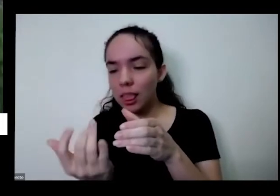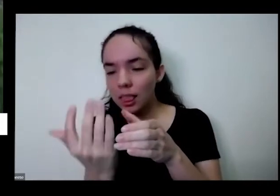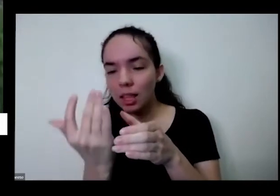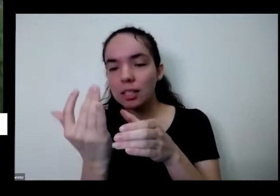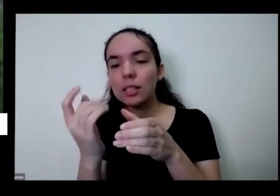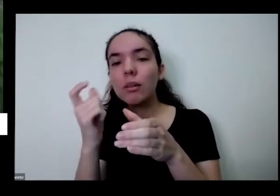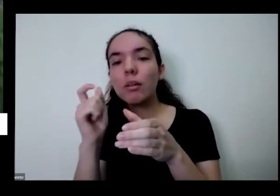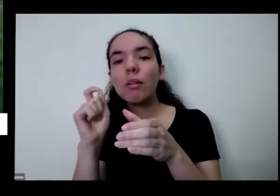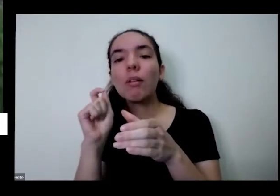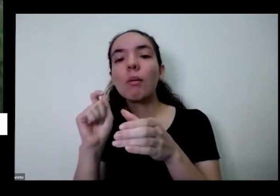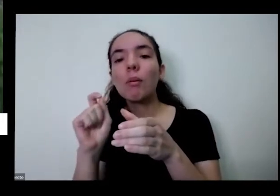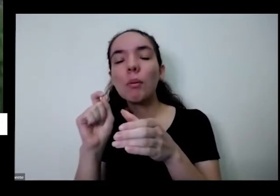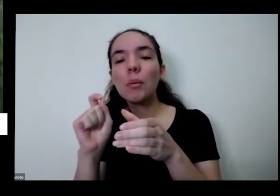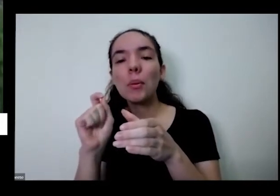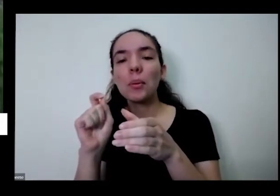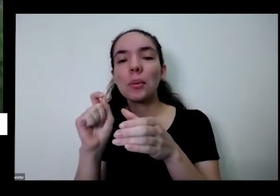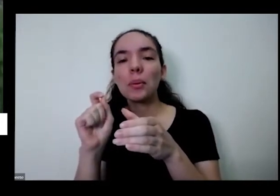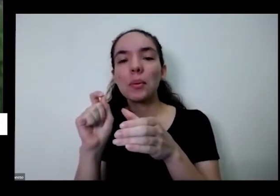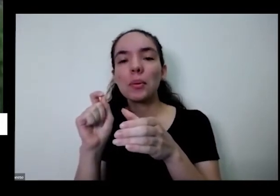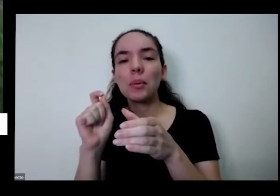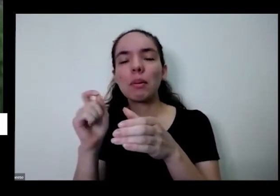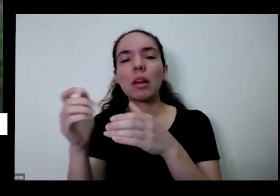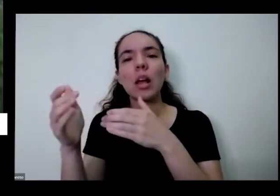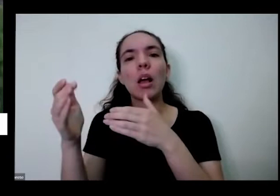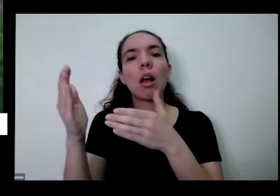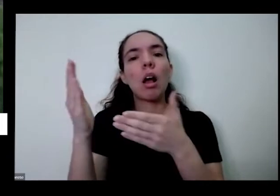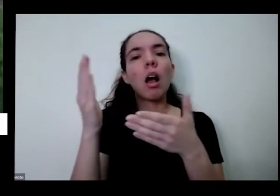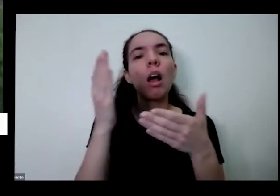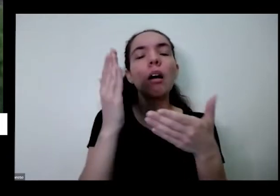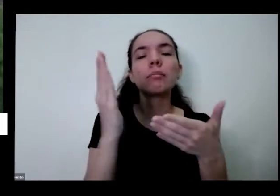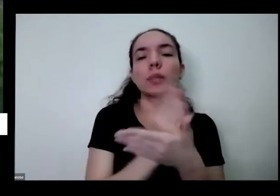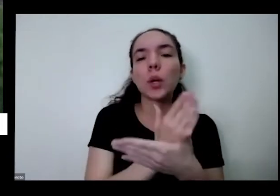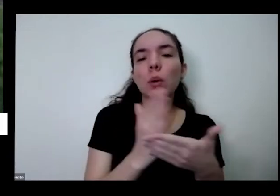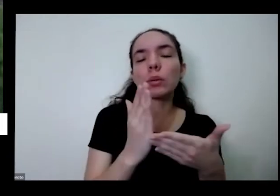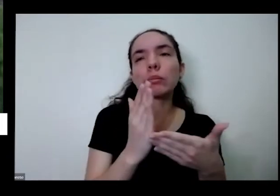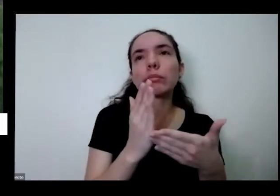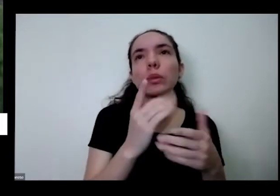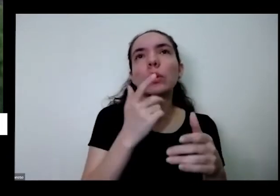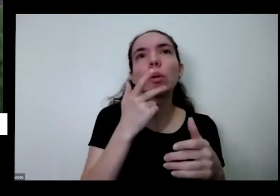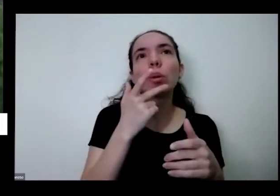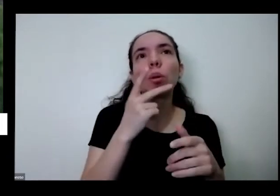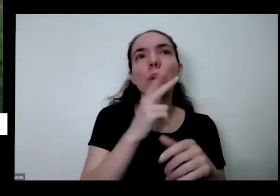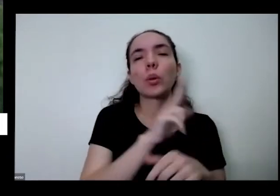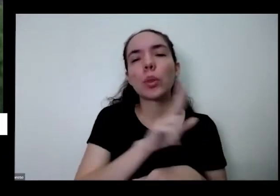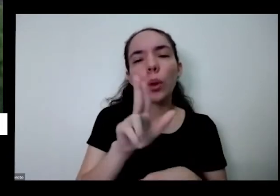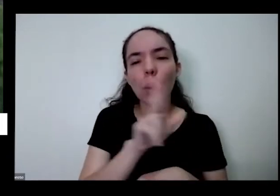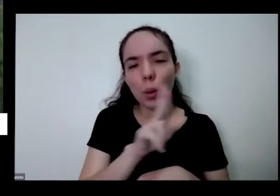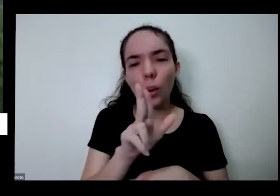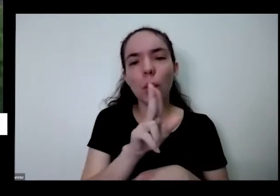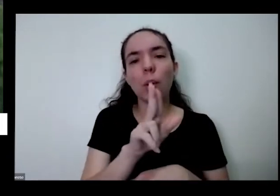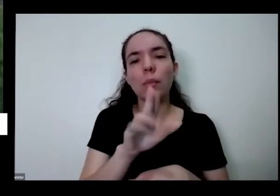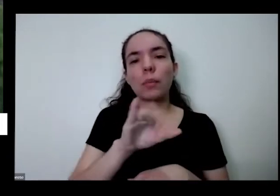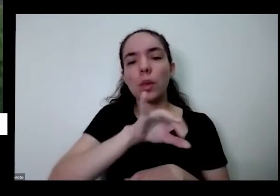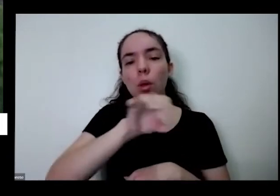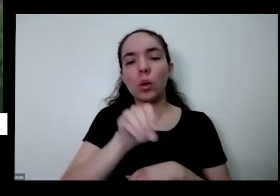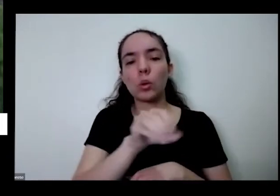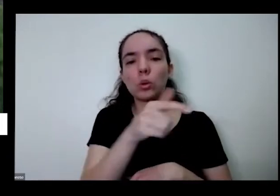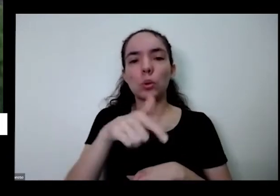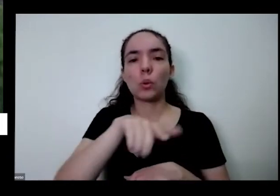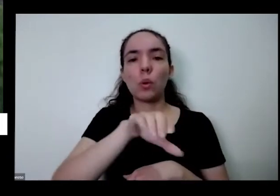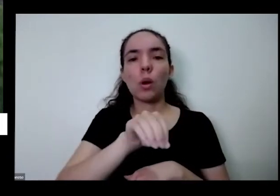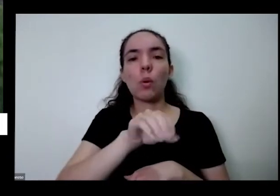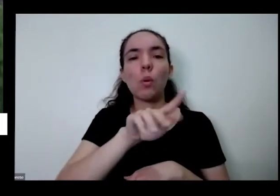ponte aqui em alguns lugares aqui no centro-oeste chama mais de enjoo João Gomes ao Major Gomes deve